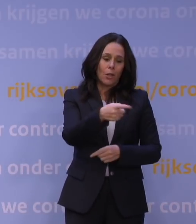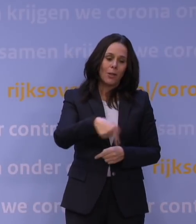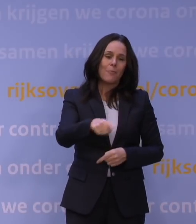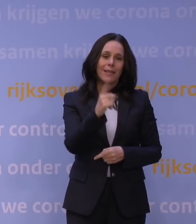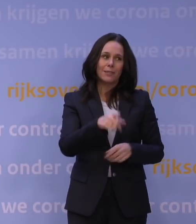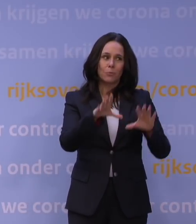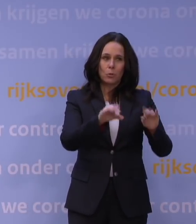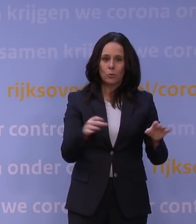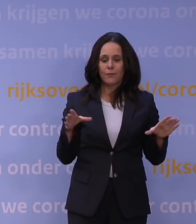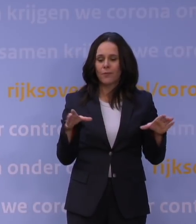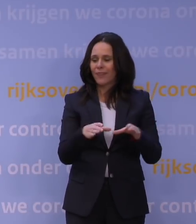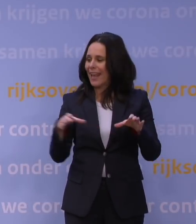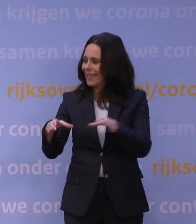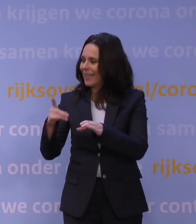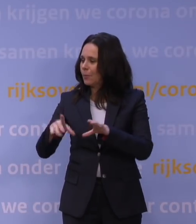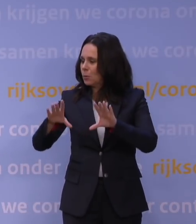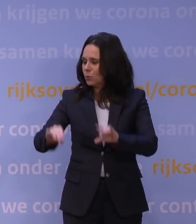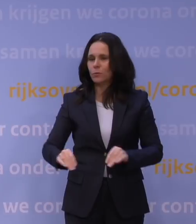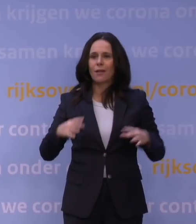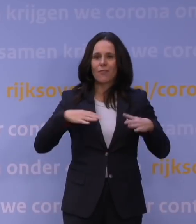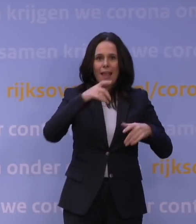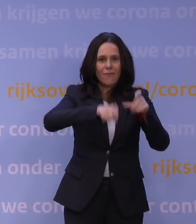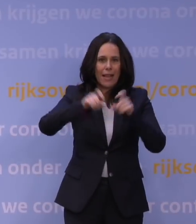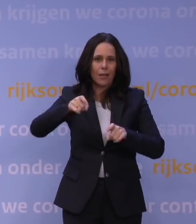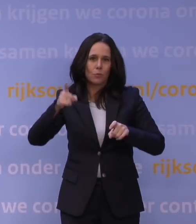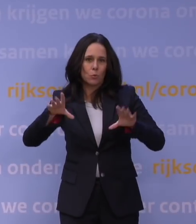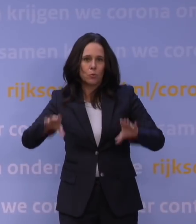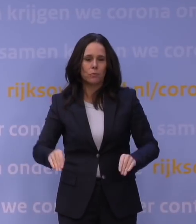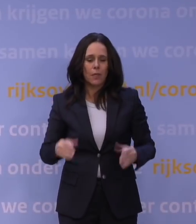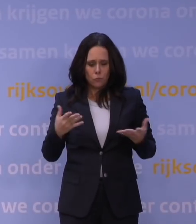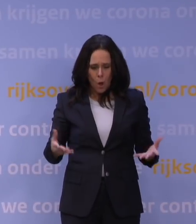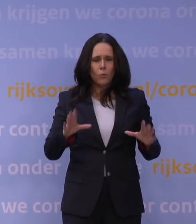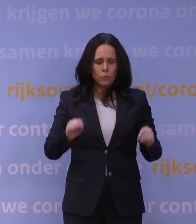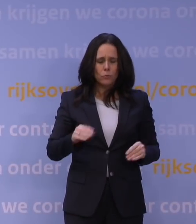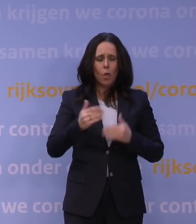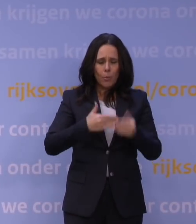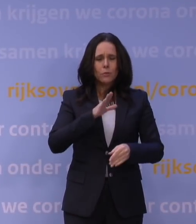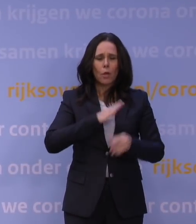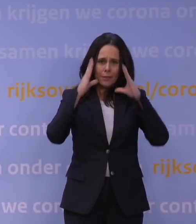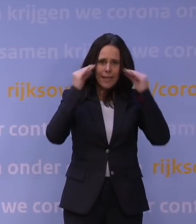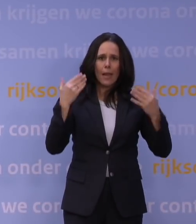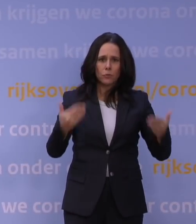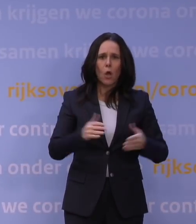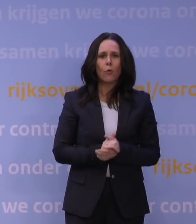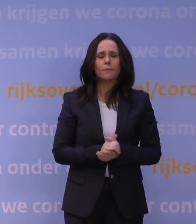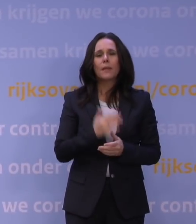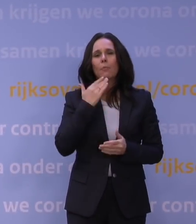en die verenigingen en al die vrijwilligers. En dat doen ze ook. Dat is Nederland. Dank voor uw aandacht.